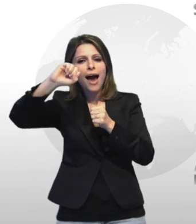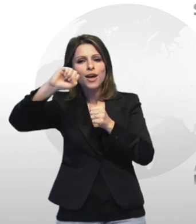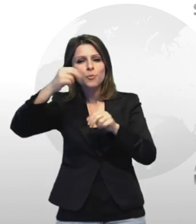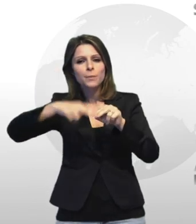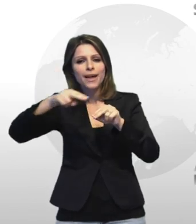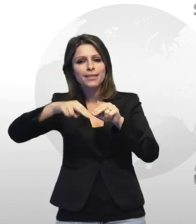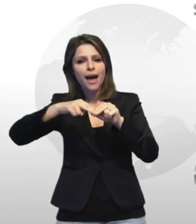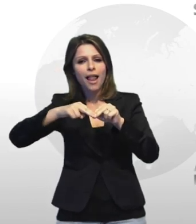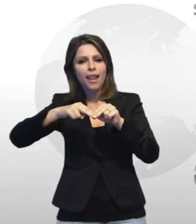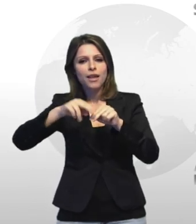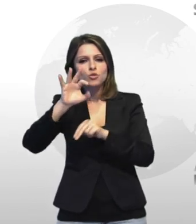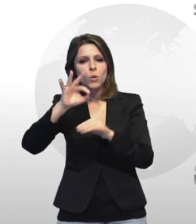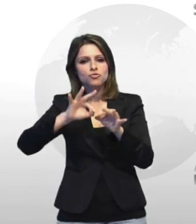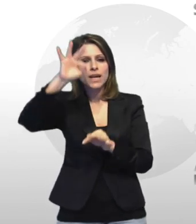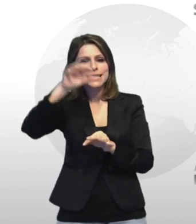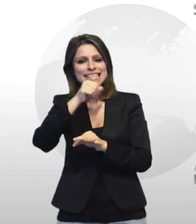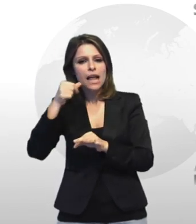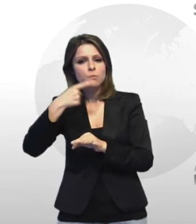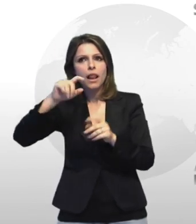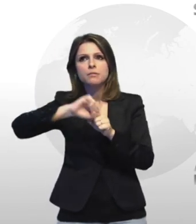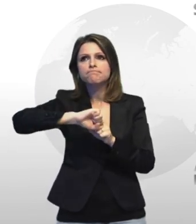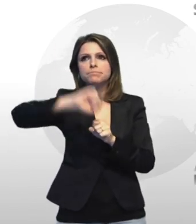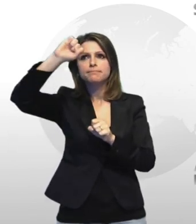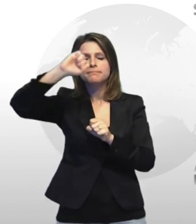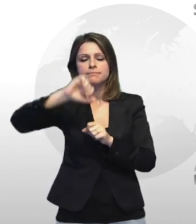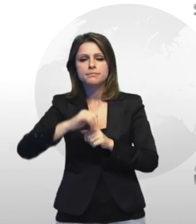necessario per il lancio degli stessi fuochi d'artificio